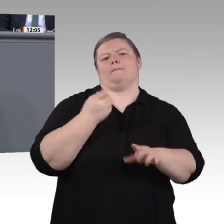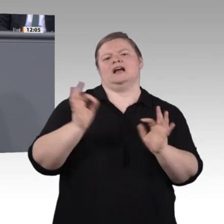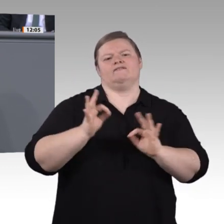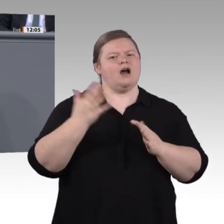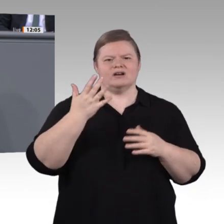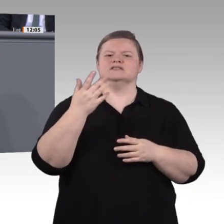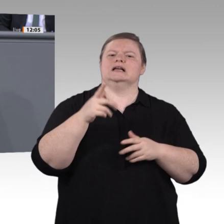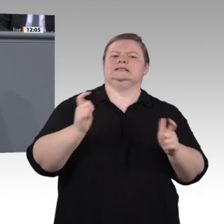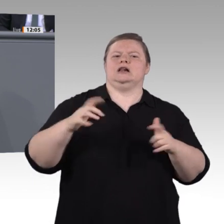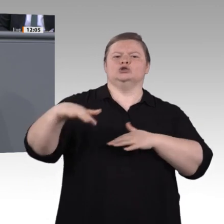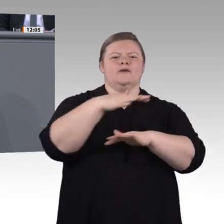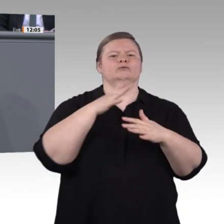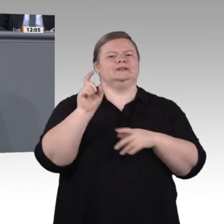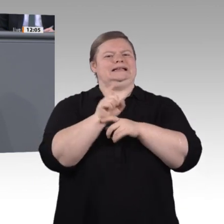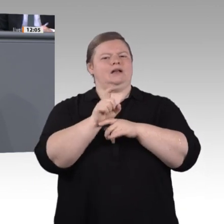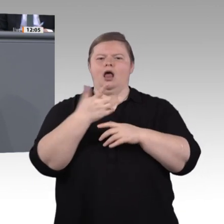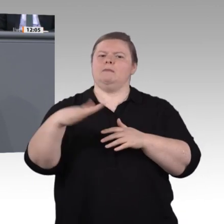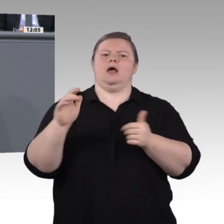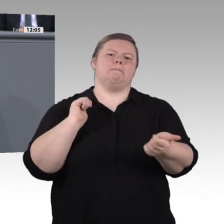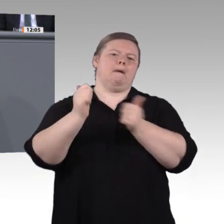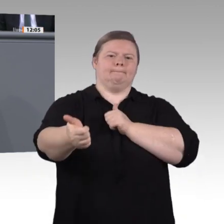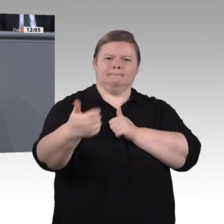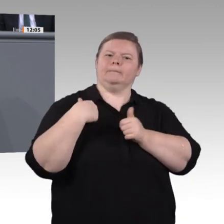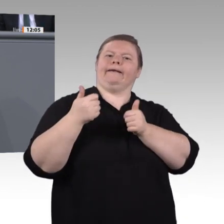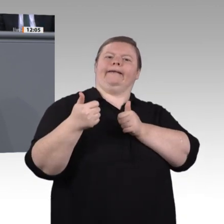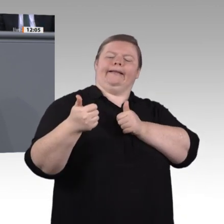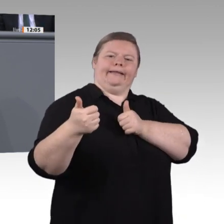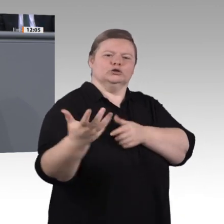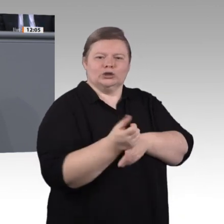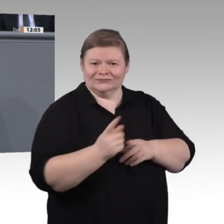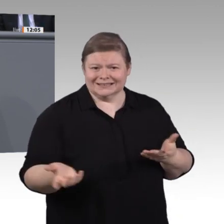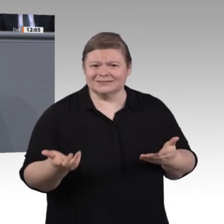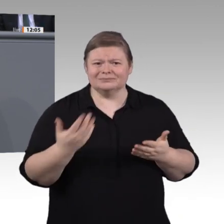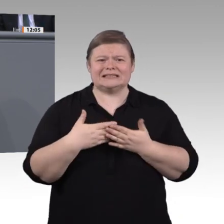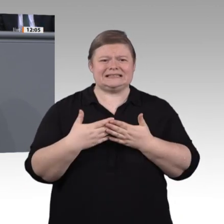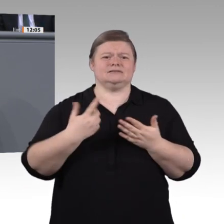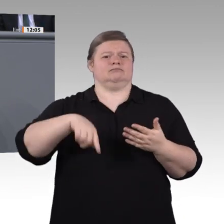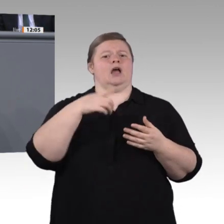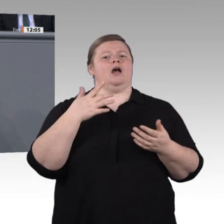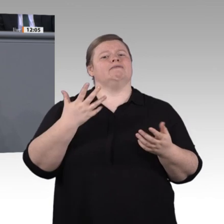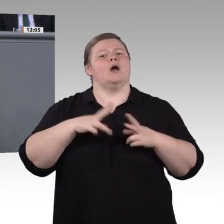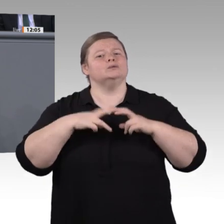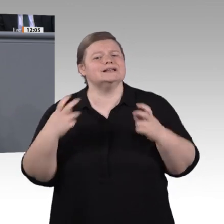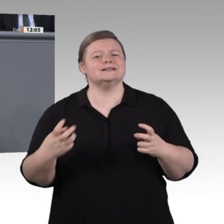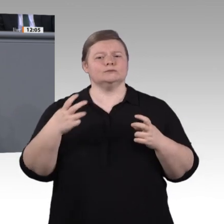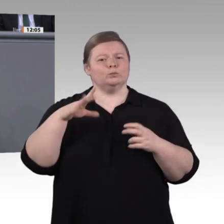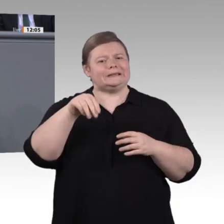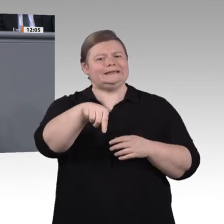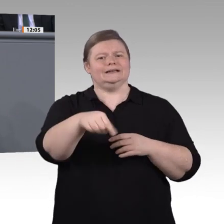eine Enquete, die sich so zukunftsweisenden und gesellschaftlich relevanten Themen widmet, die Erwartung, dass sie in öffentlichen Sitzungen tagt und alle Interessierten daran